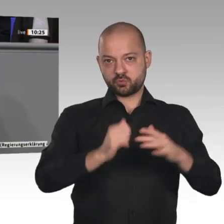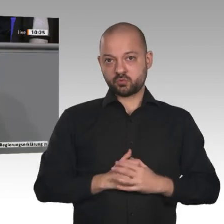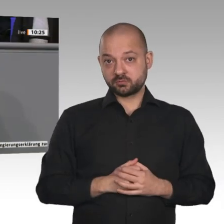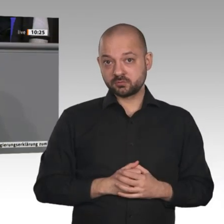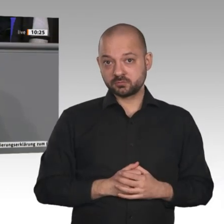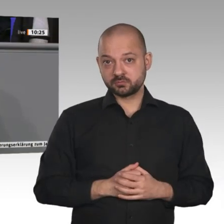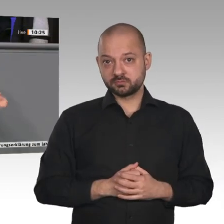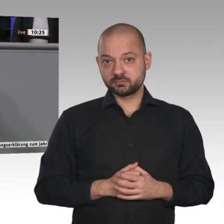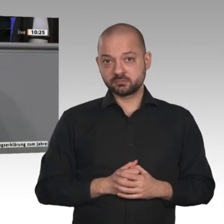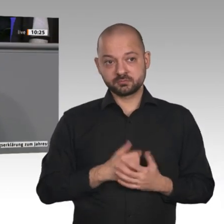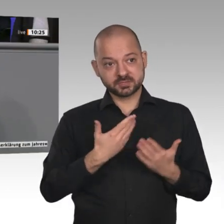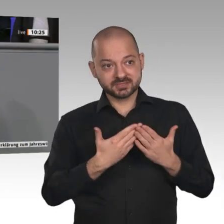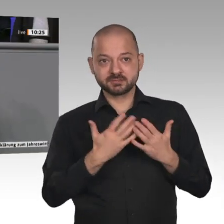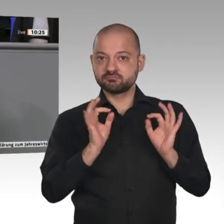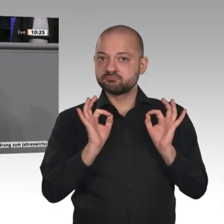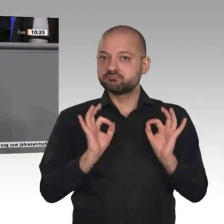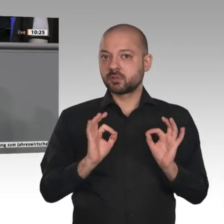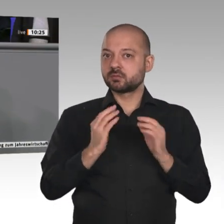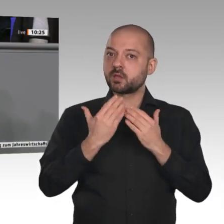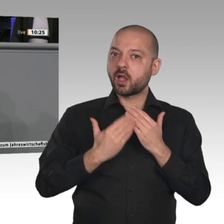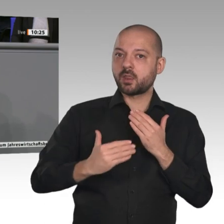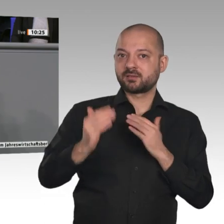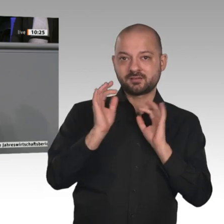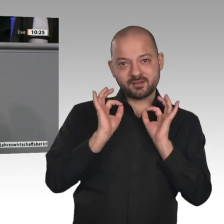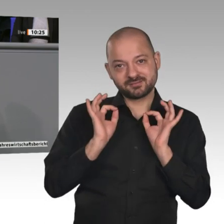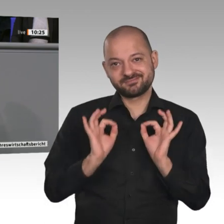Städte entlastet. Auch erneuerbare Energie wird im ländlichen Raum produziert. Ich